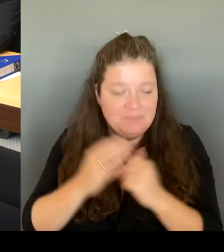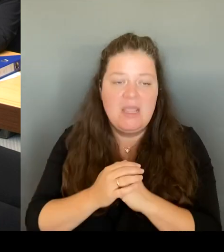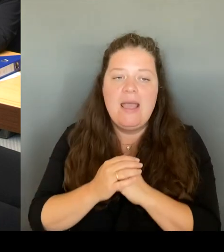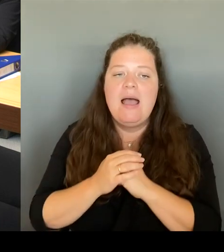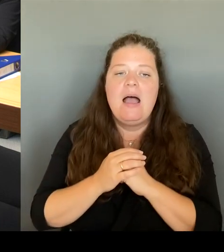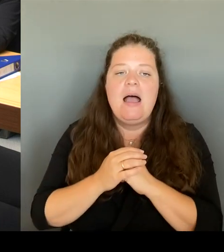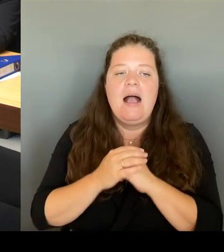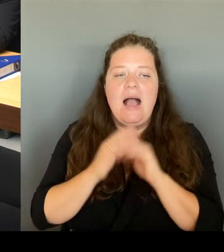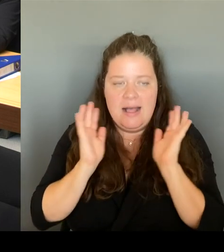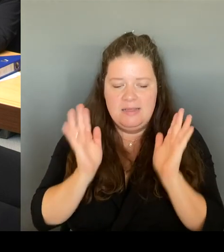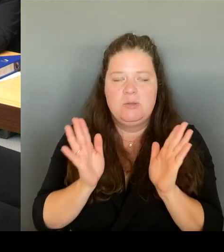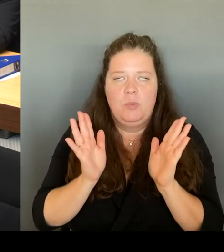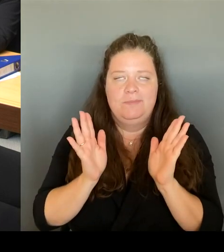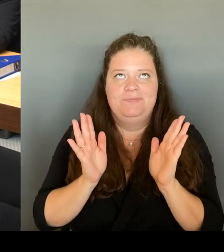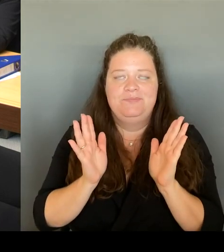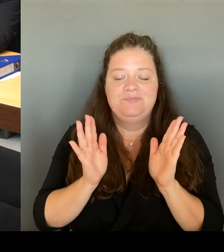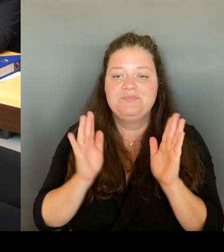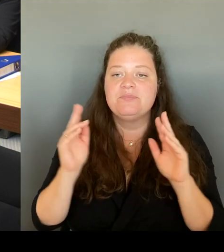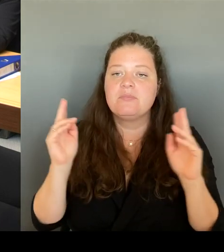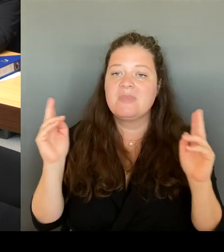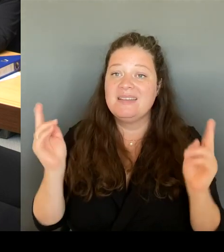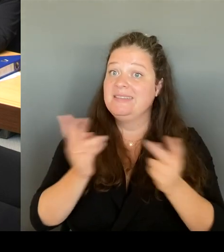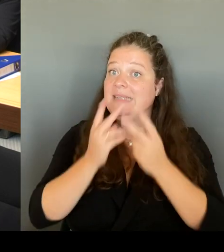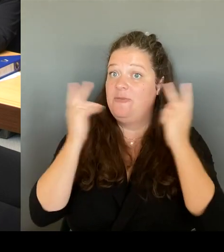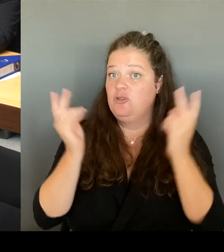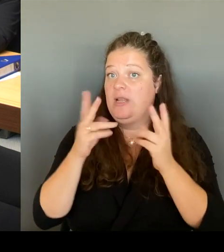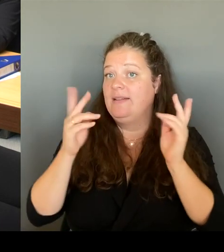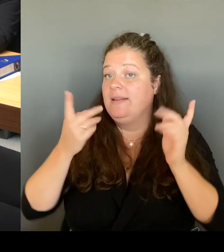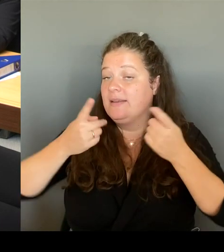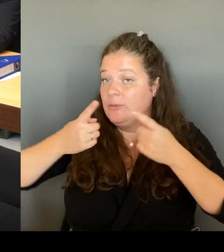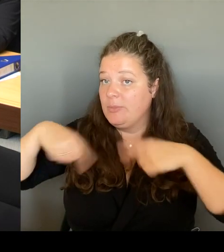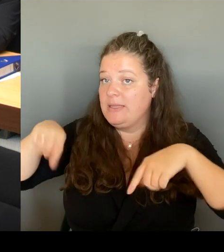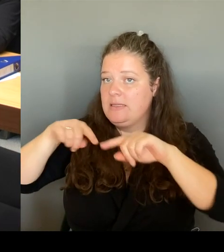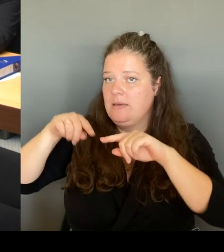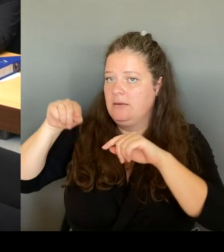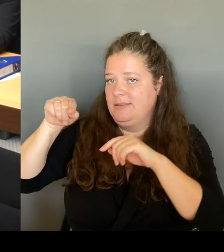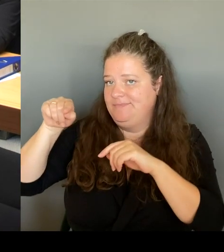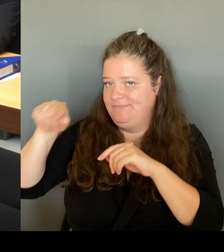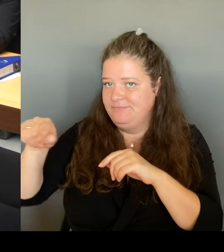dort weiterhin arbeiten müssen. Wir müssen mit der Wohnungsbaufgesellschaft dort weiterhin arbeiten.